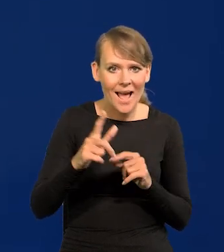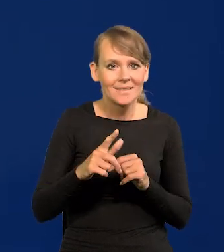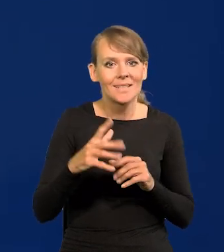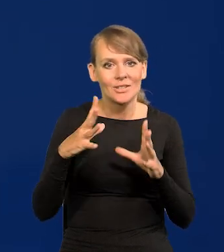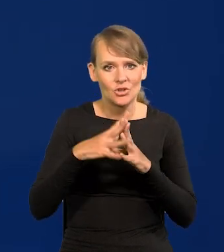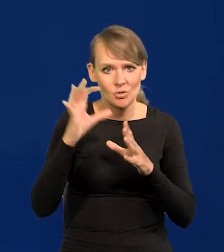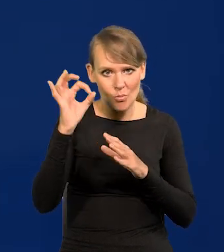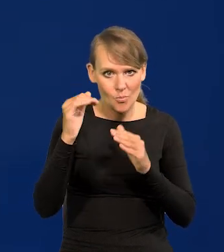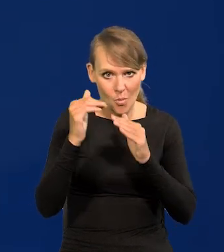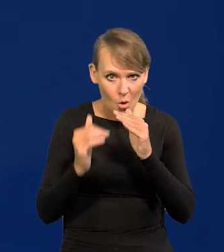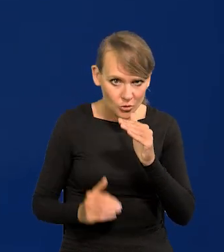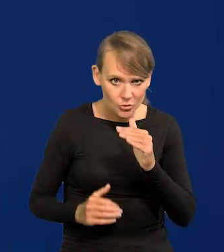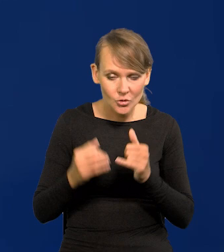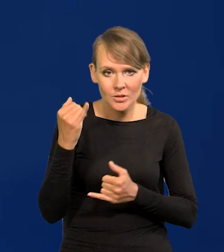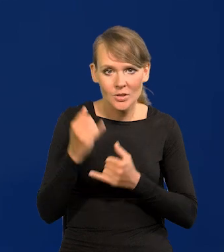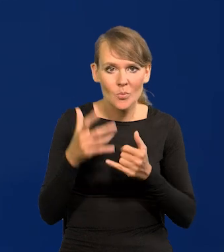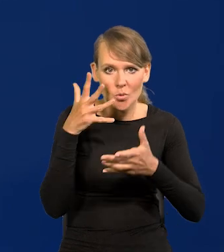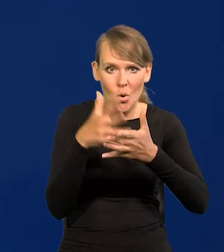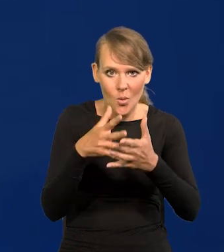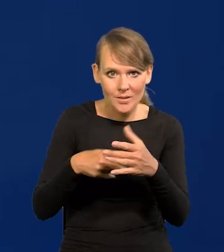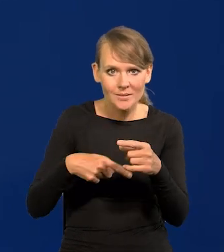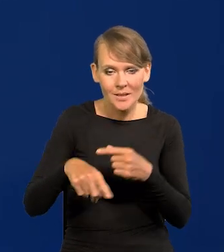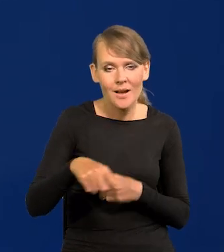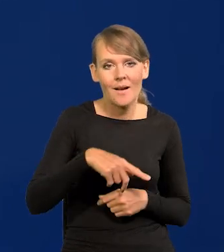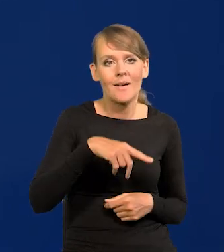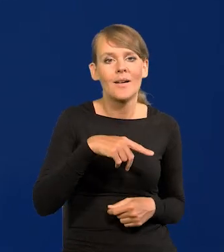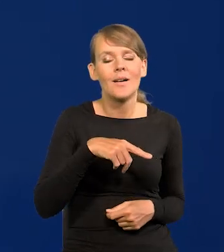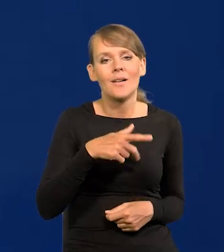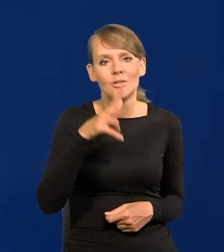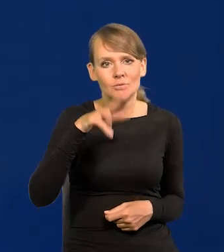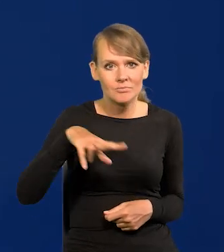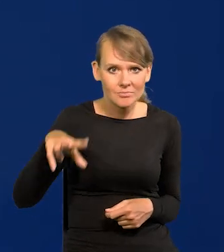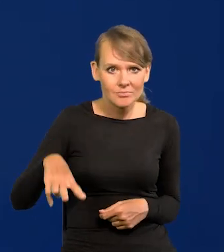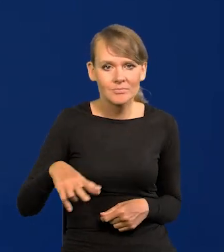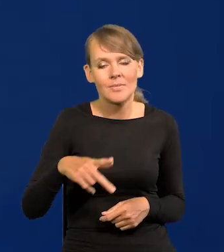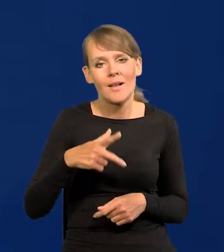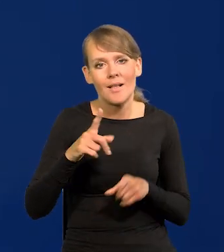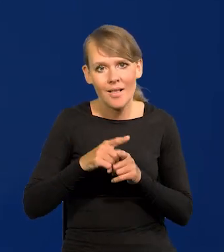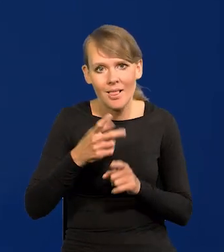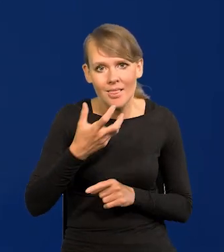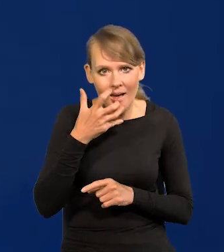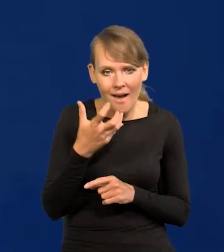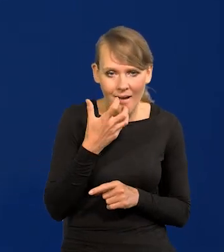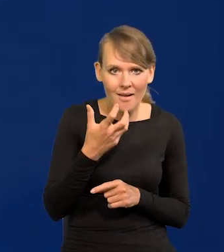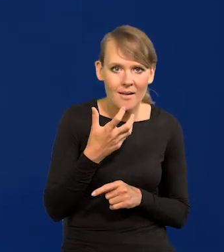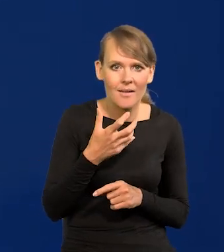jeśli projekcja na najbliższe kwartały i lata